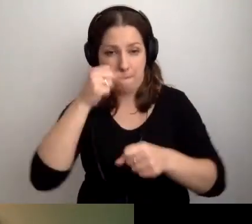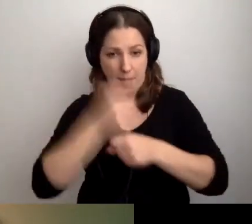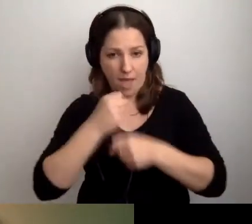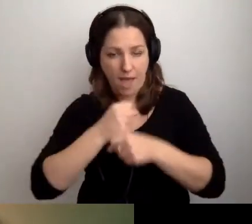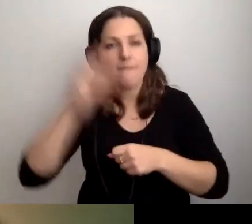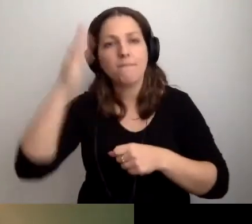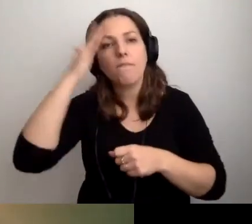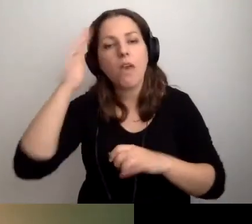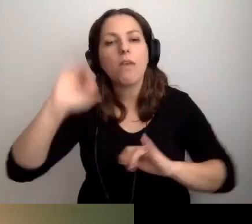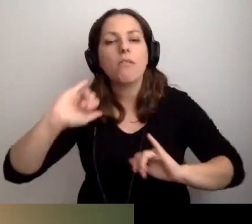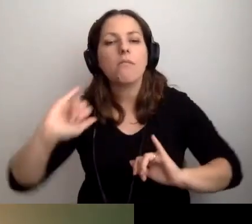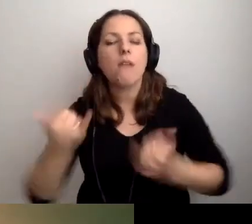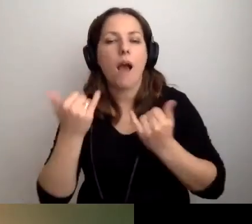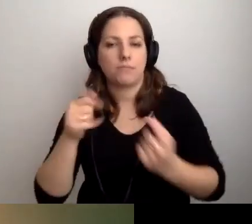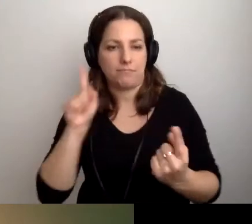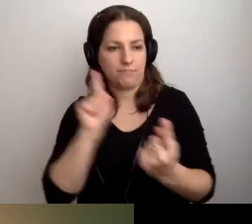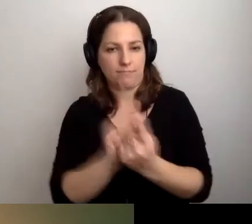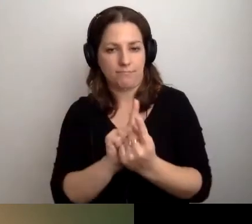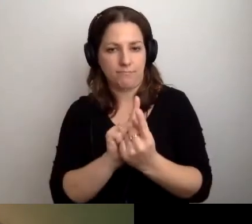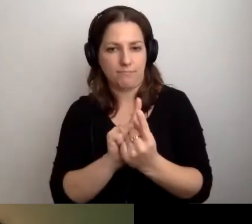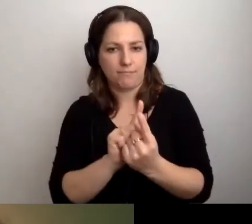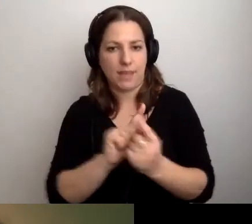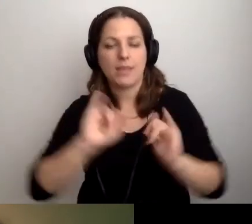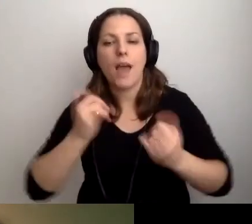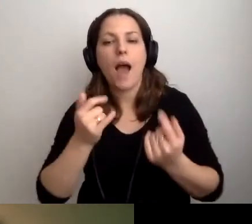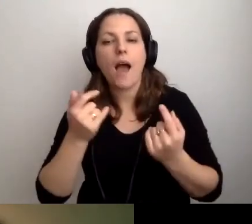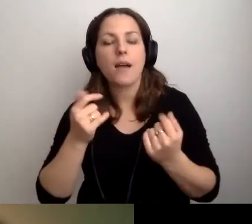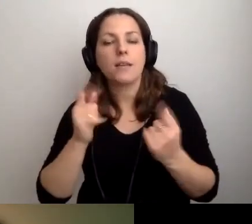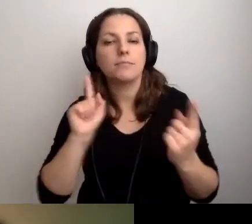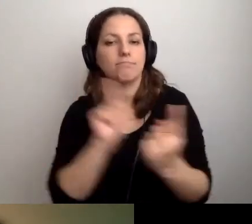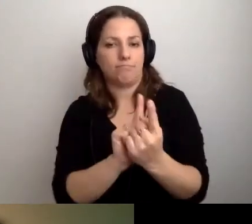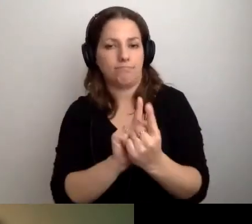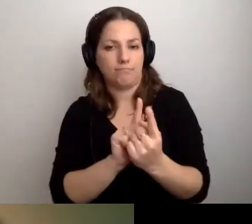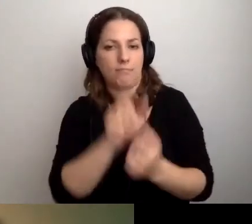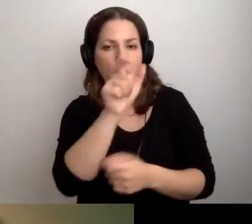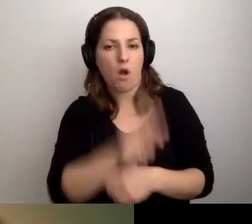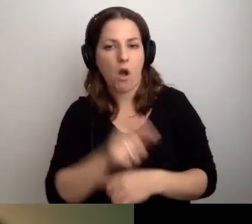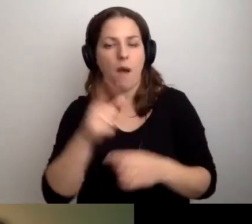jak spotkać się z osobą ze szczególnymi potrzebami.